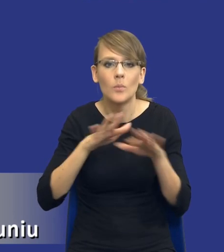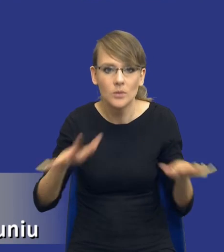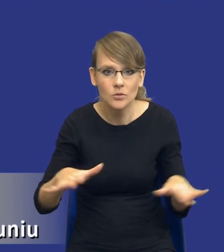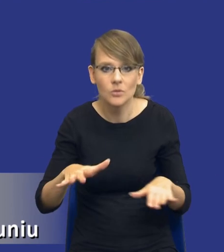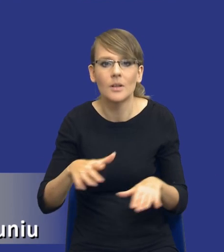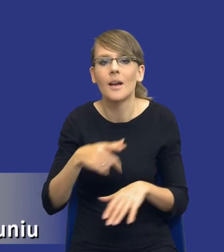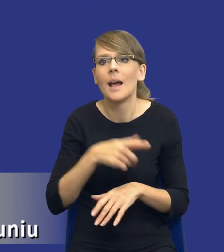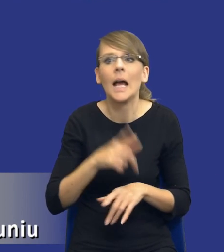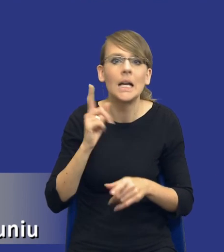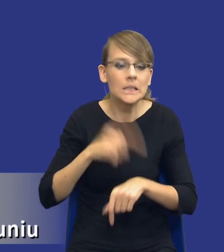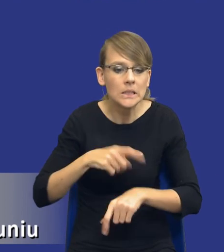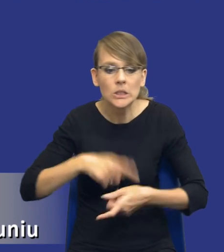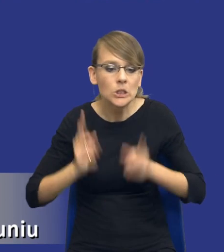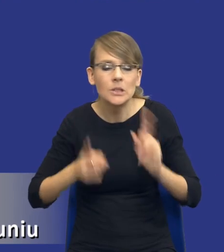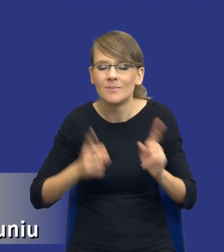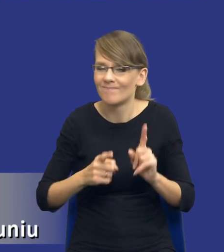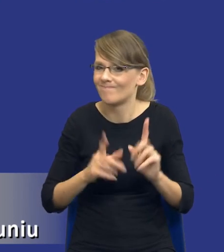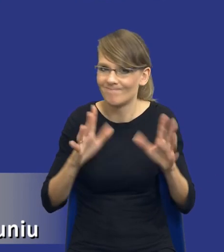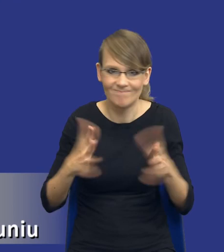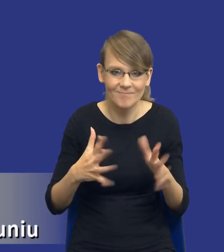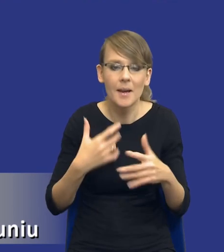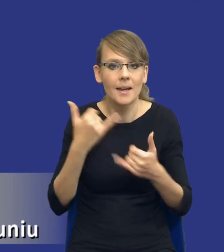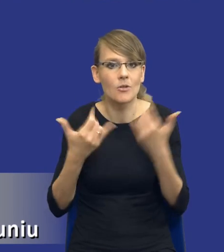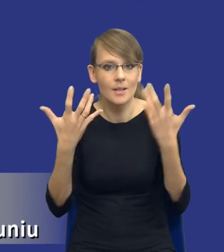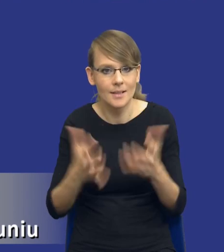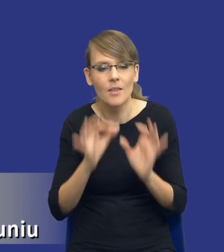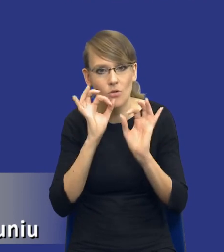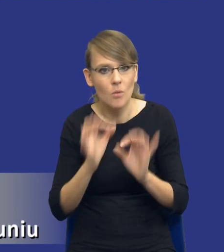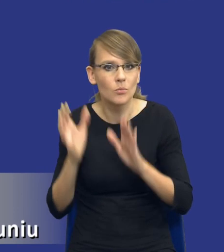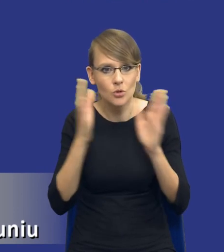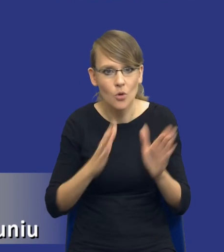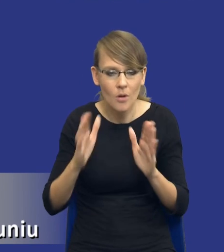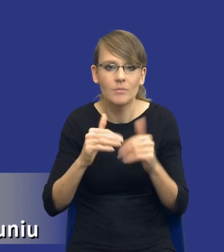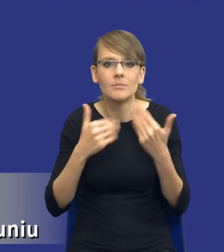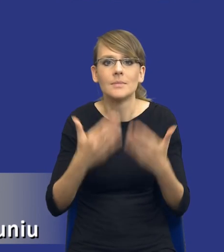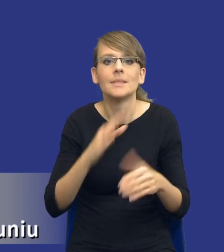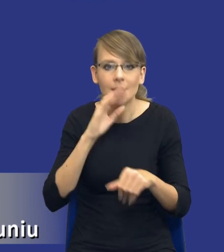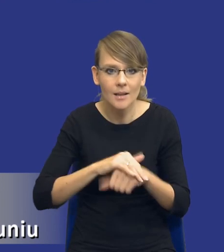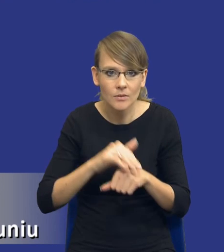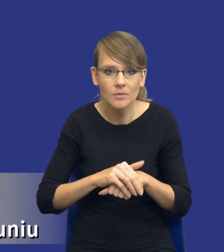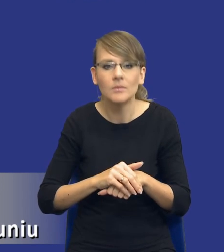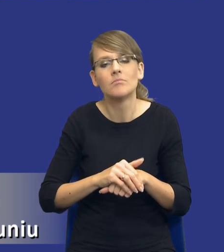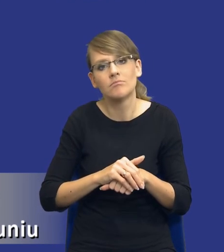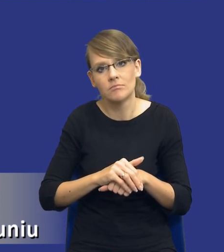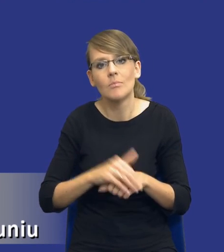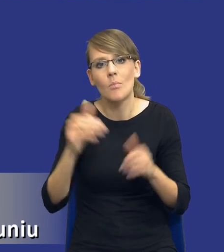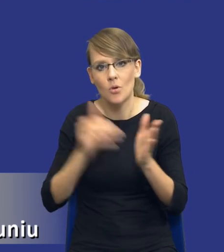lubią presji czasu, jeżeli chcemy w bardzo dobry sposób przygotować się do udzielenia zamówienia, no to w tym momencie tego czasu potrzebujemy.